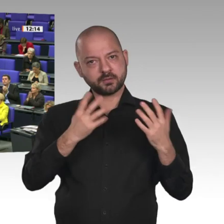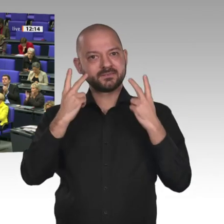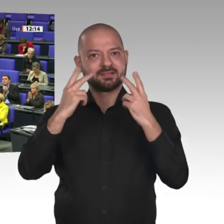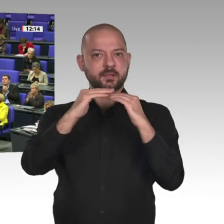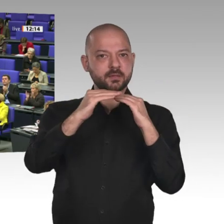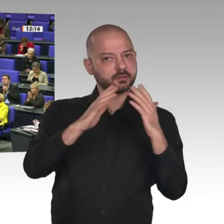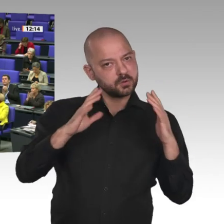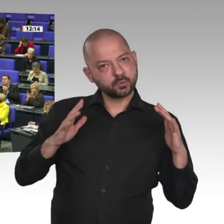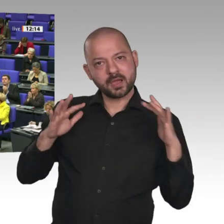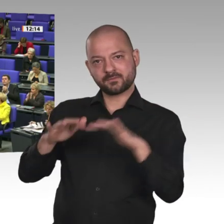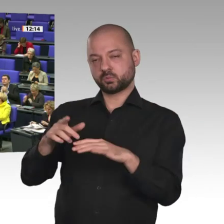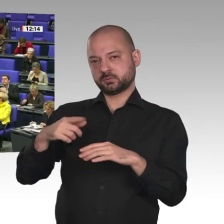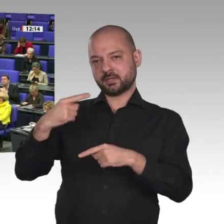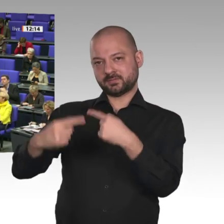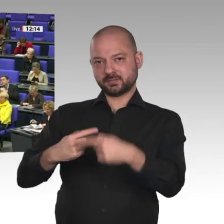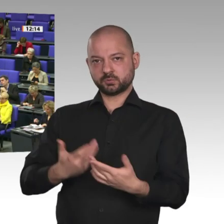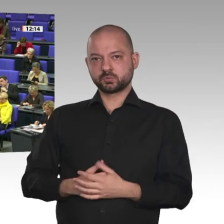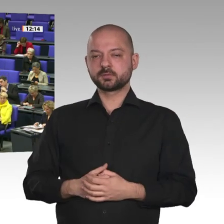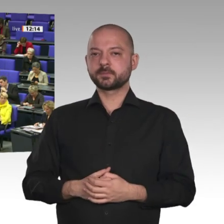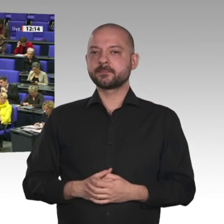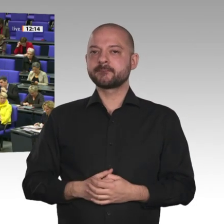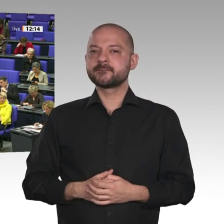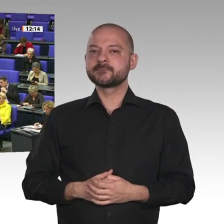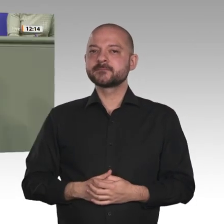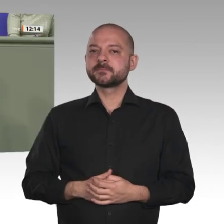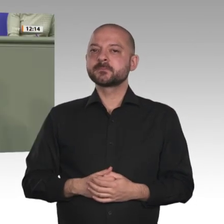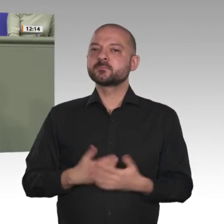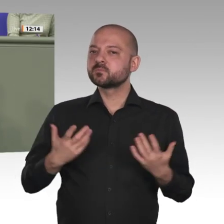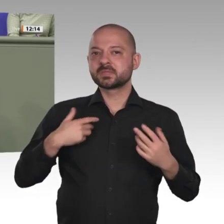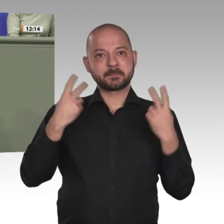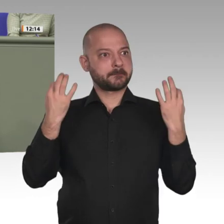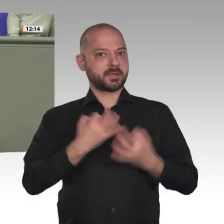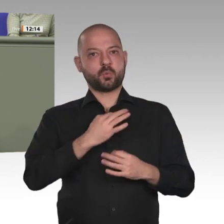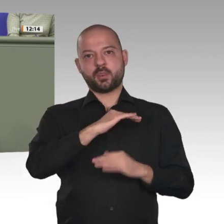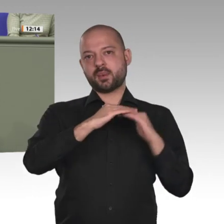Ich will an dieser Stelle in Richtung unserer amerikanischen Freunde ganz deutlich sagen: